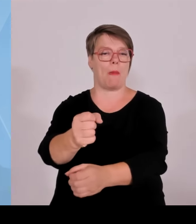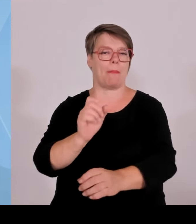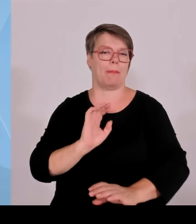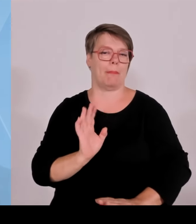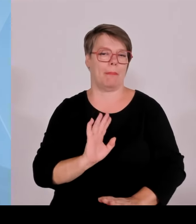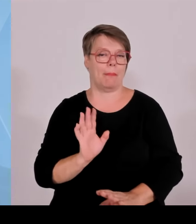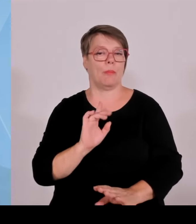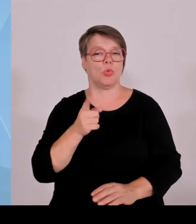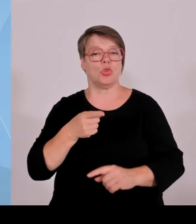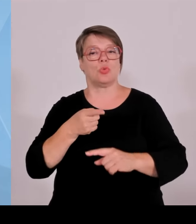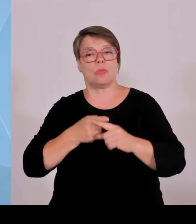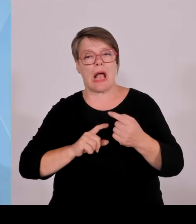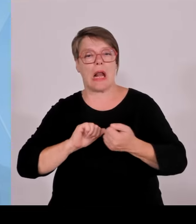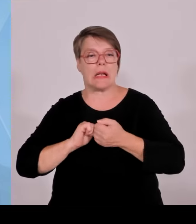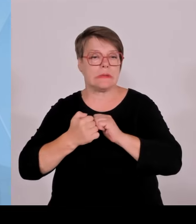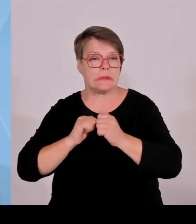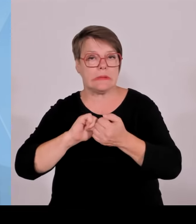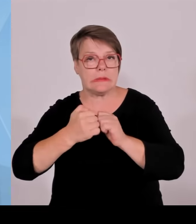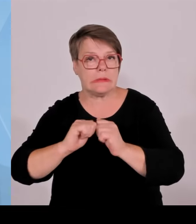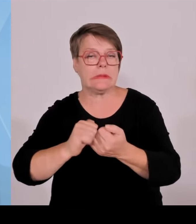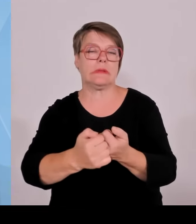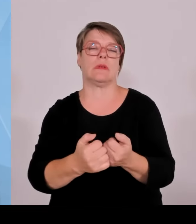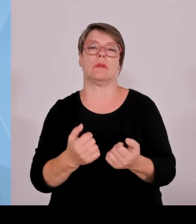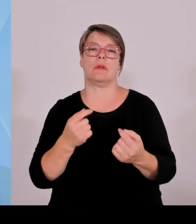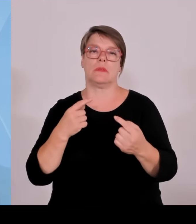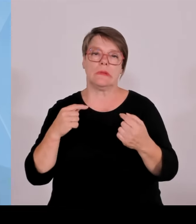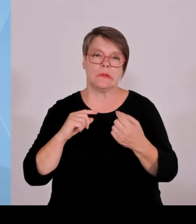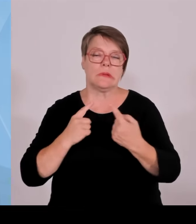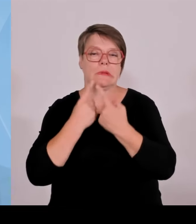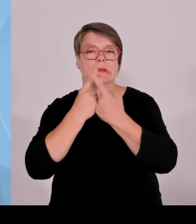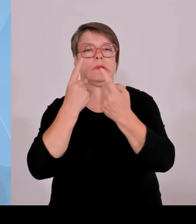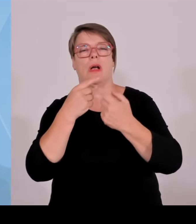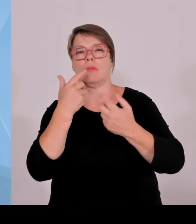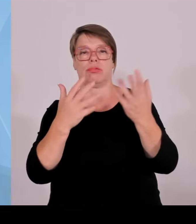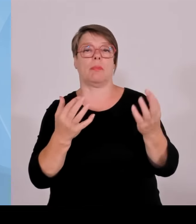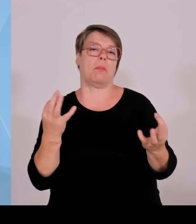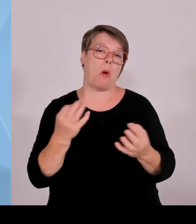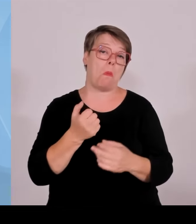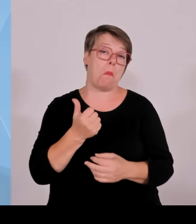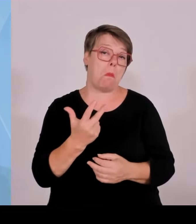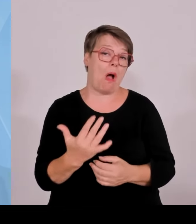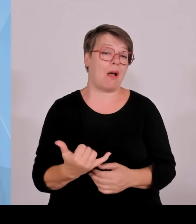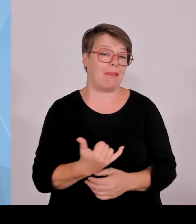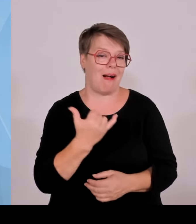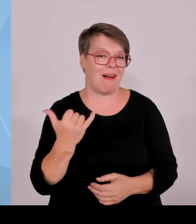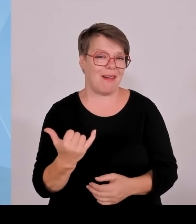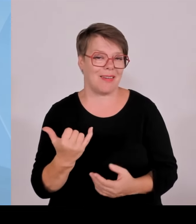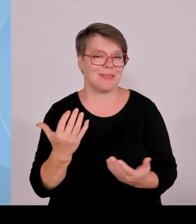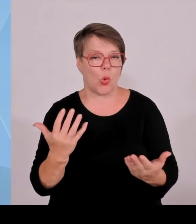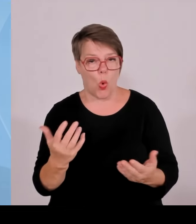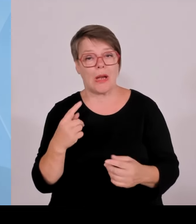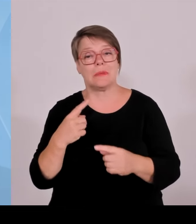Wir sind auf dem richtigen Weg. Und wir wollen das möglichst im Einklang mit der kommunalen Ebene und den Bürgern vor Ort